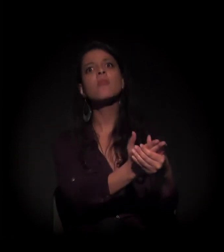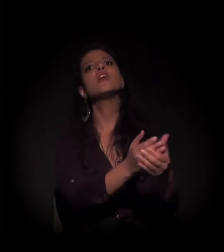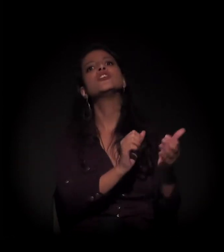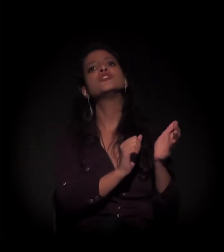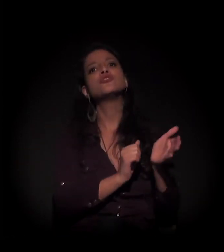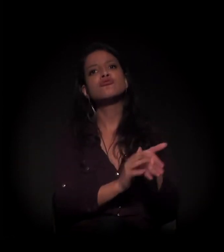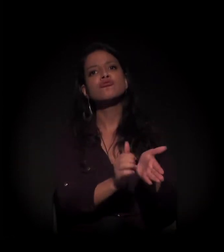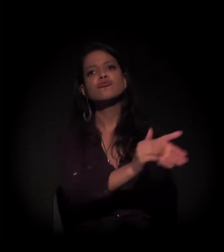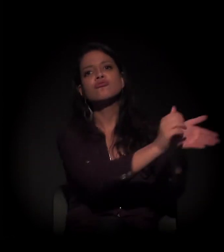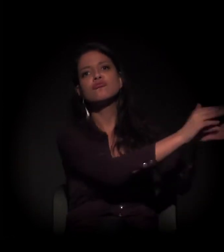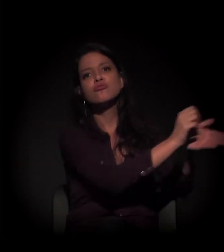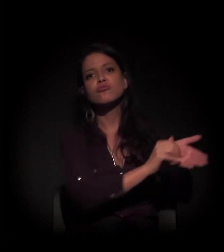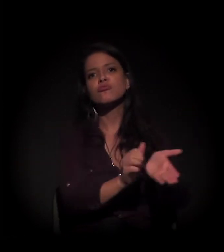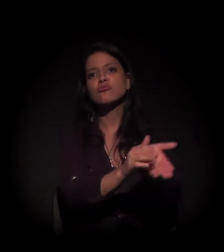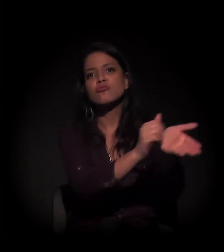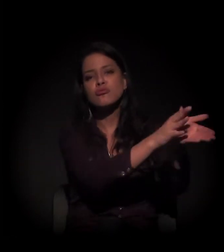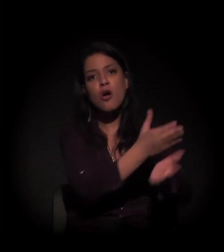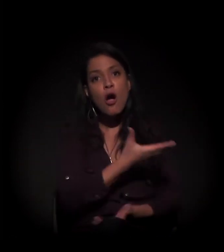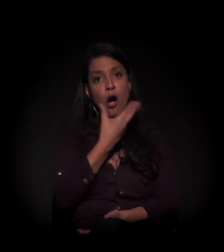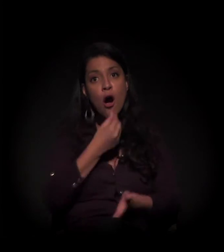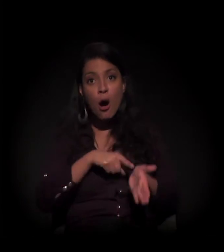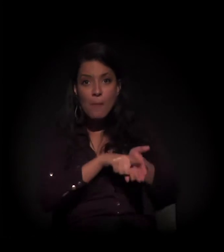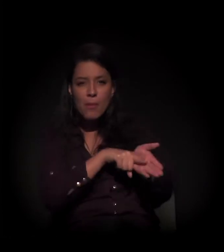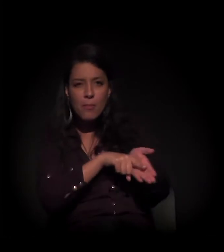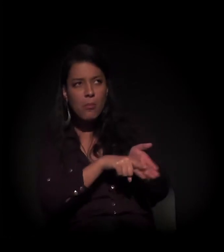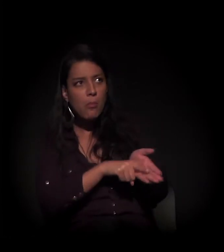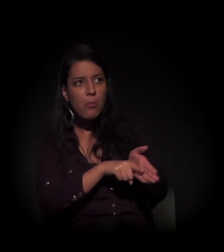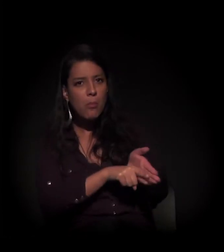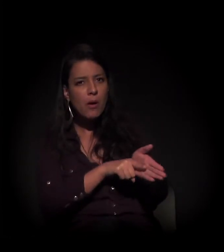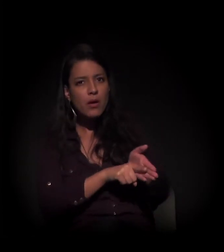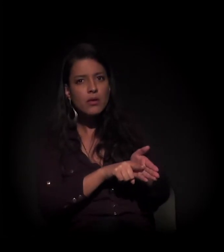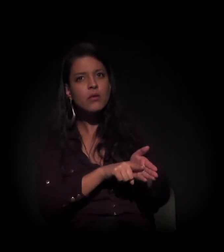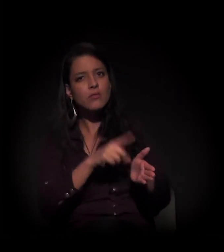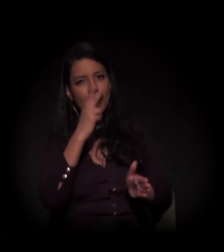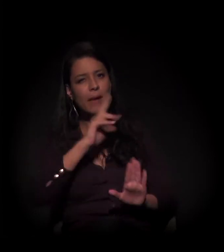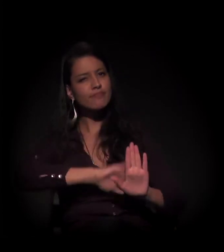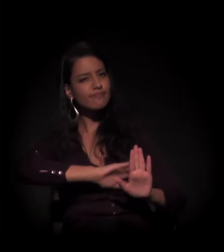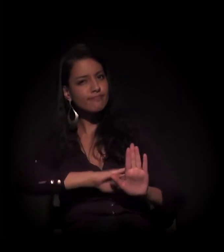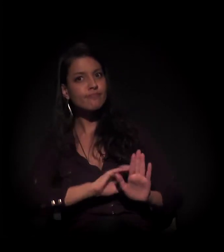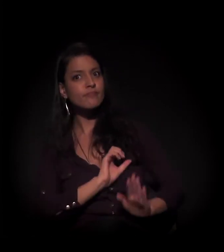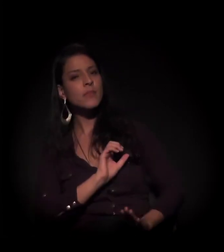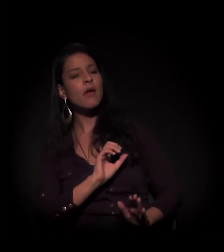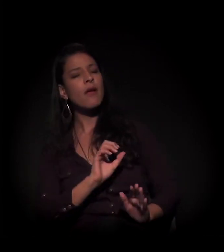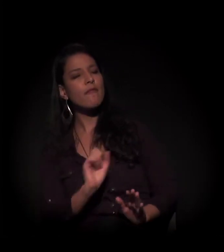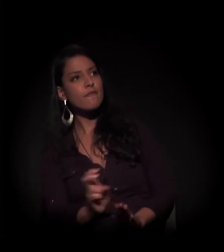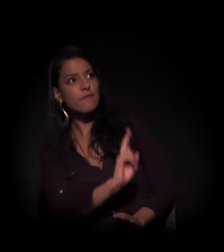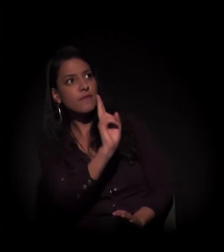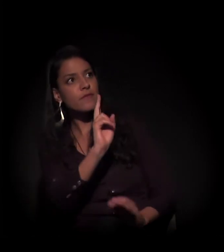O perito supervalorizou o imóvel no valor de 25 milhões.